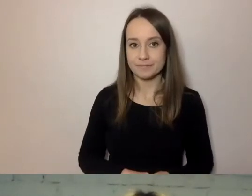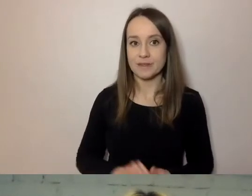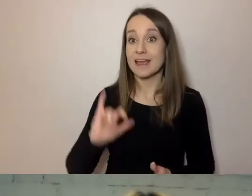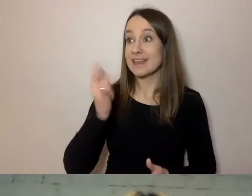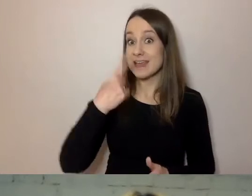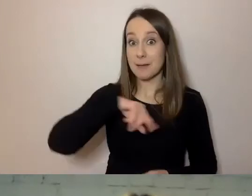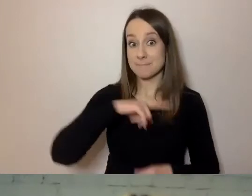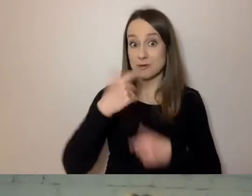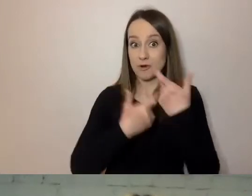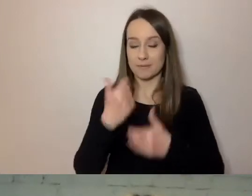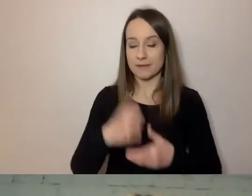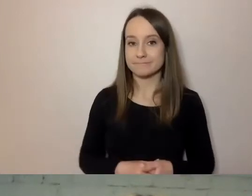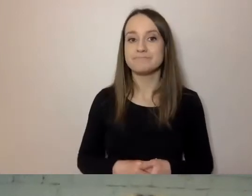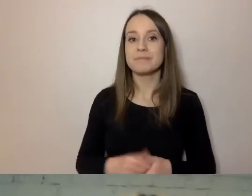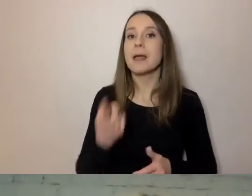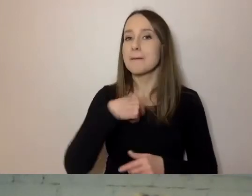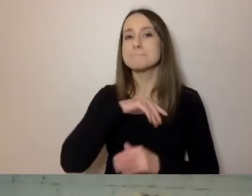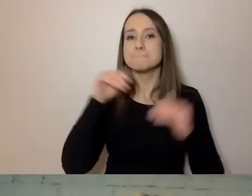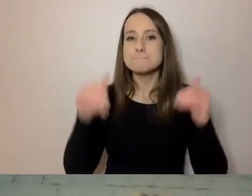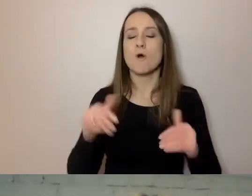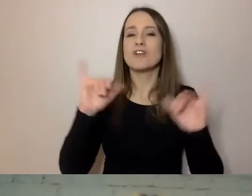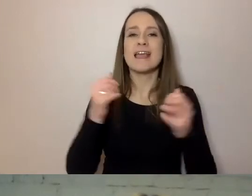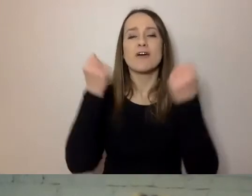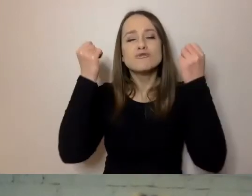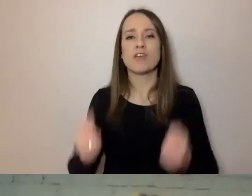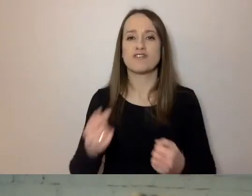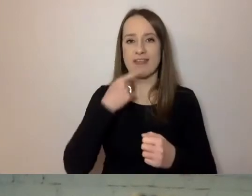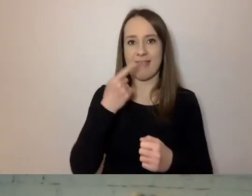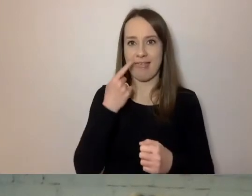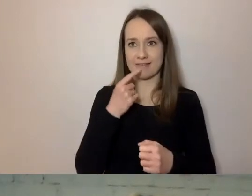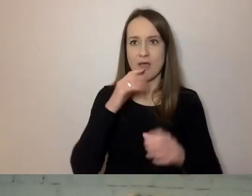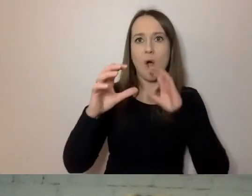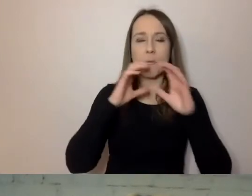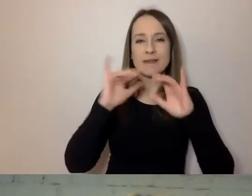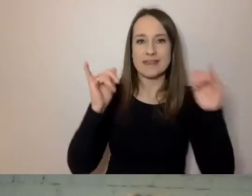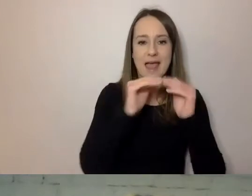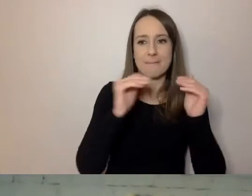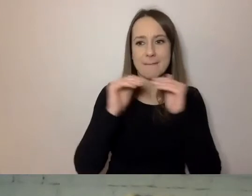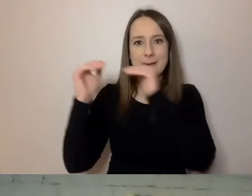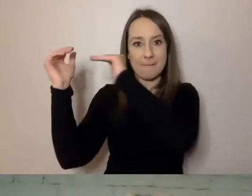Możemy regulować poziom trudności komunikatu i tego, jak do kogoś mówimy, na kilka sposobów.